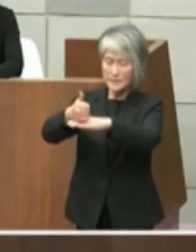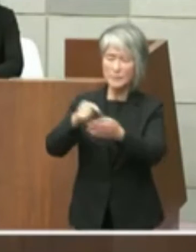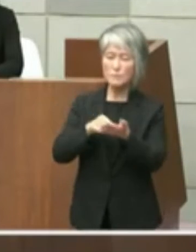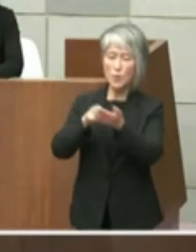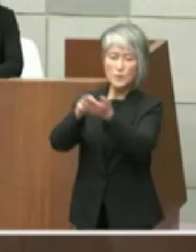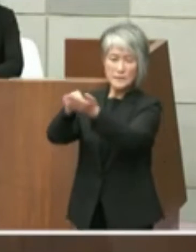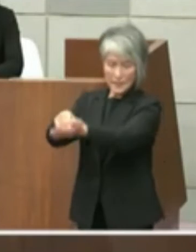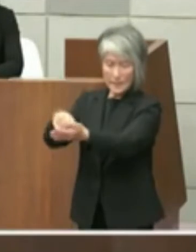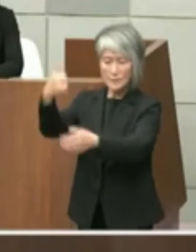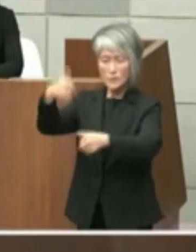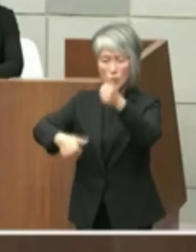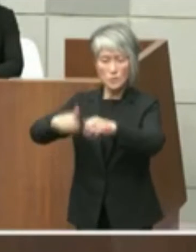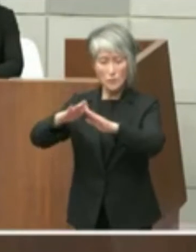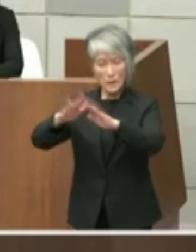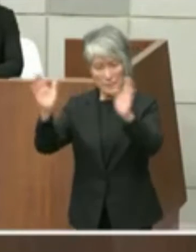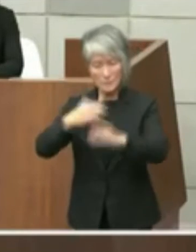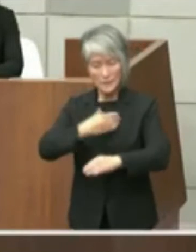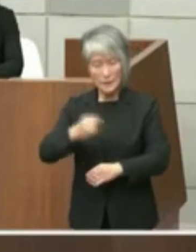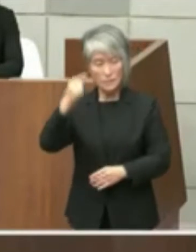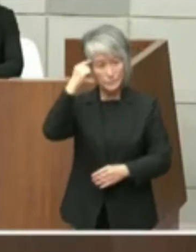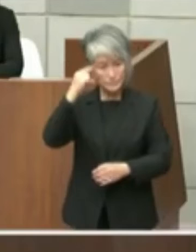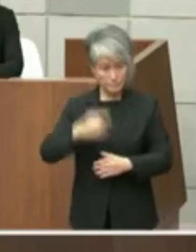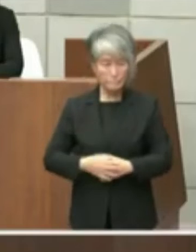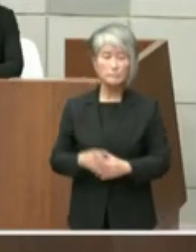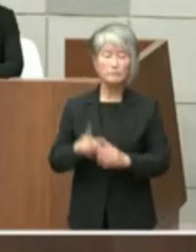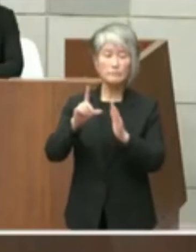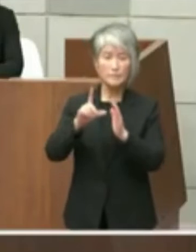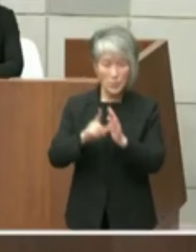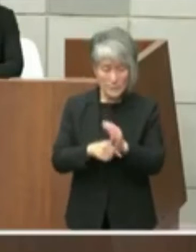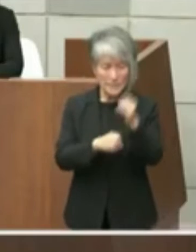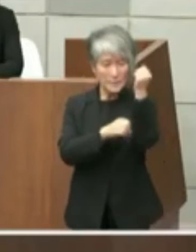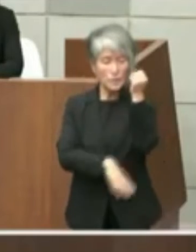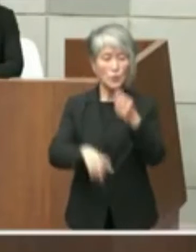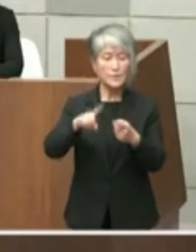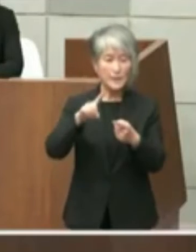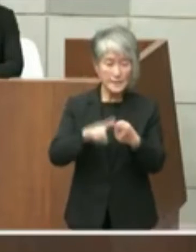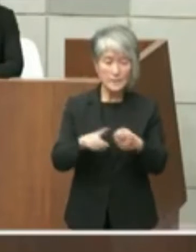をさせていただきたいと思いますその際に 基本的には今を伝えしたような paper